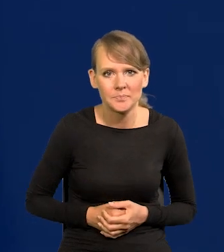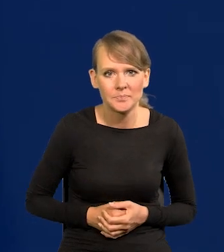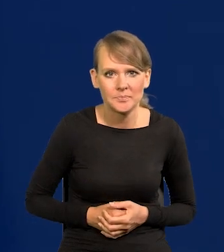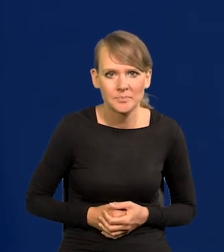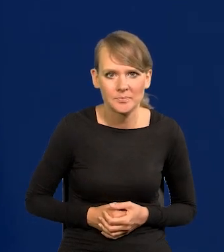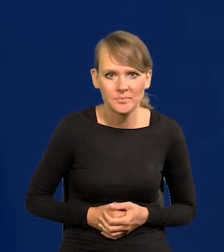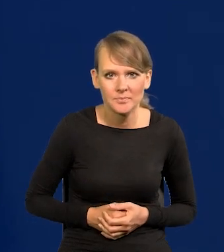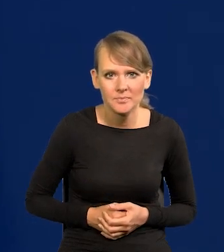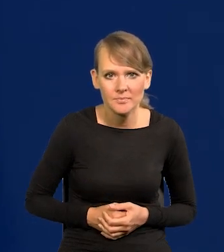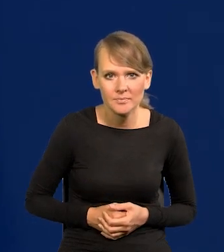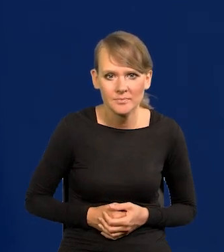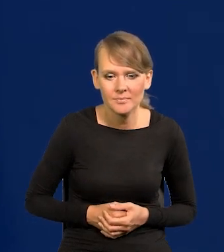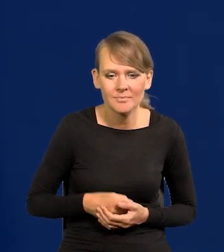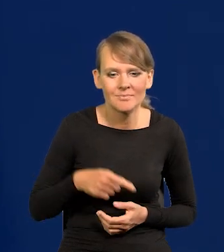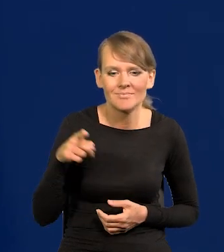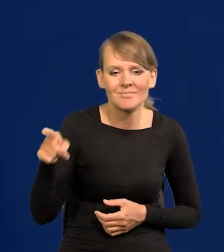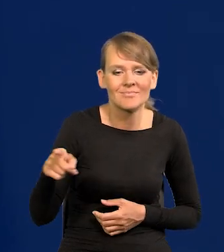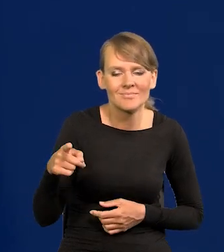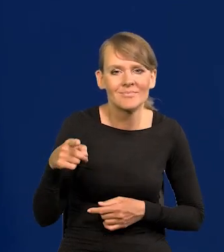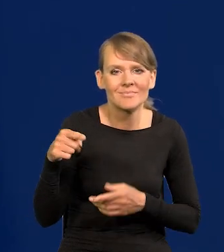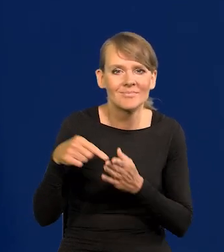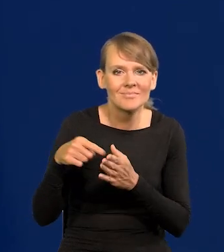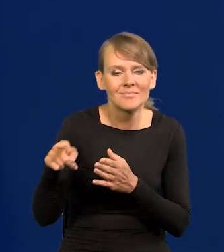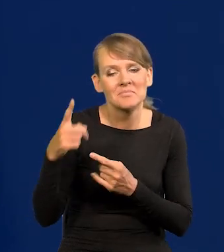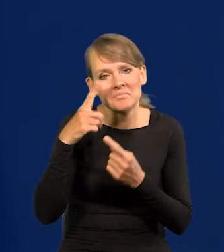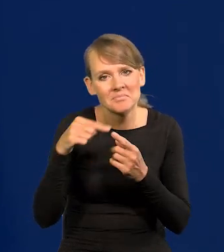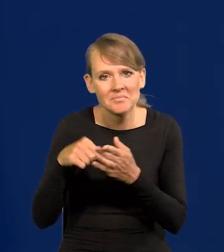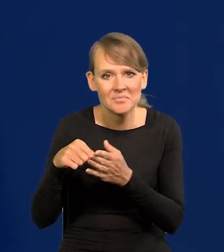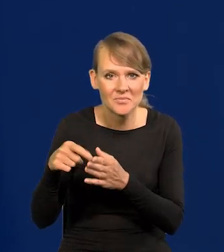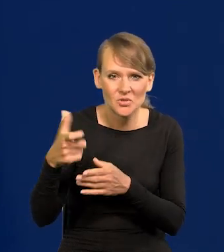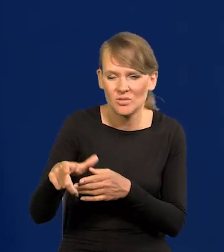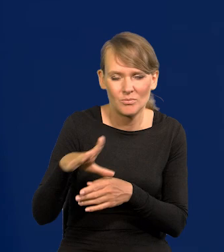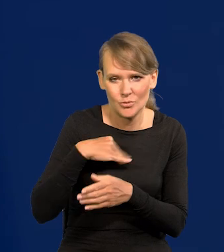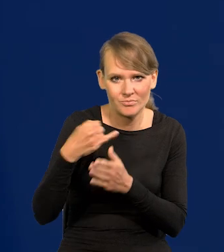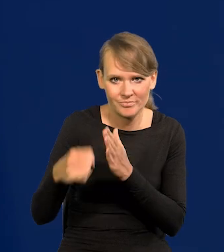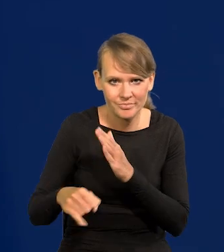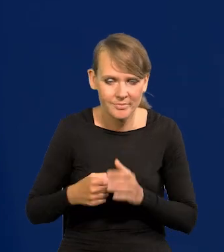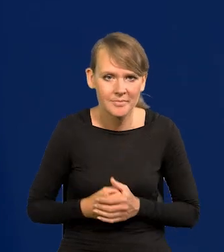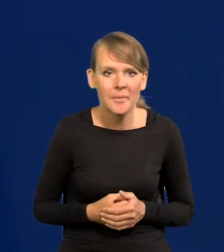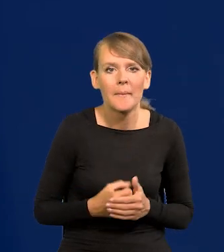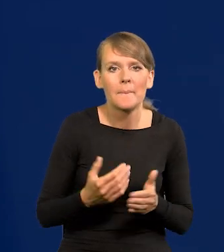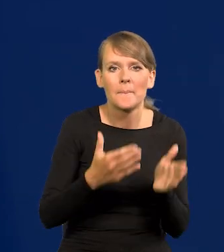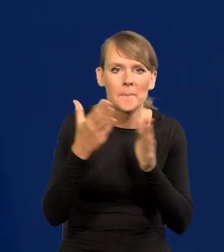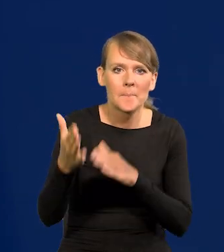Także to 100 może Pani wykluczyć, skreślić w depeszy. Kolejne pytanie bardzo proszę.